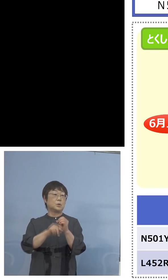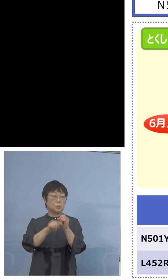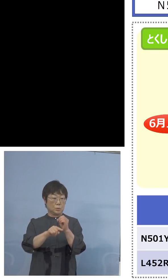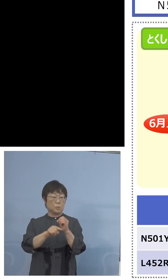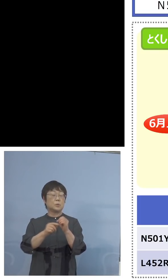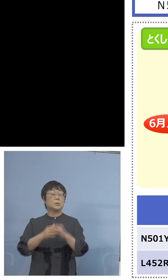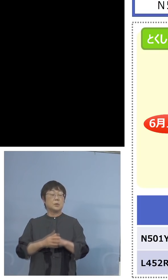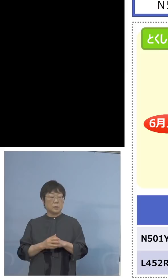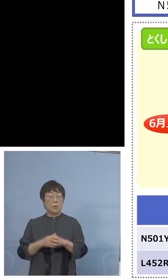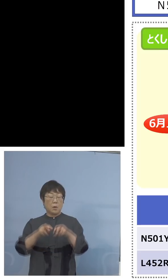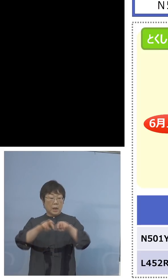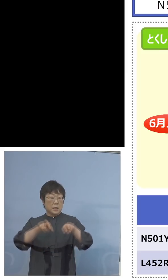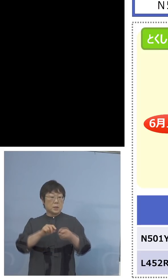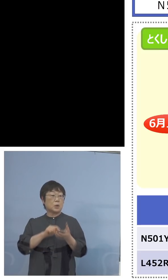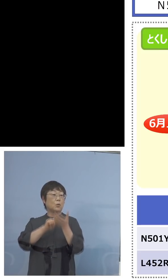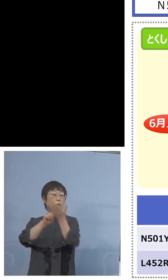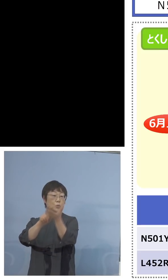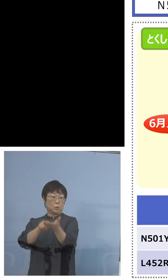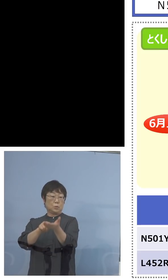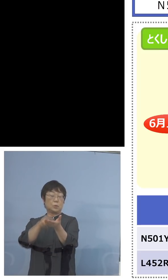解析に持って行こうということにします